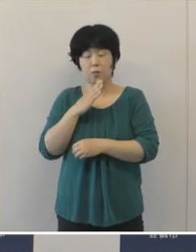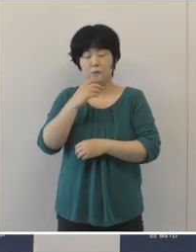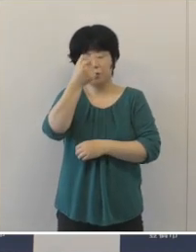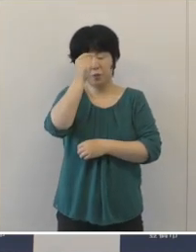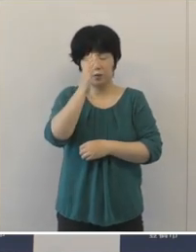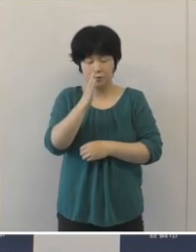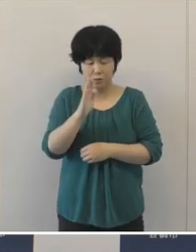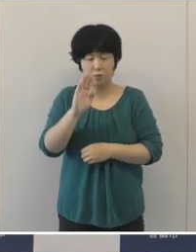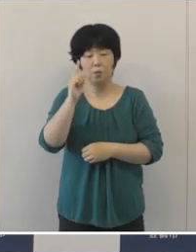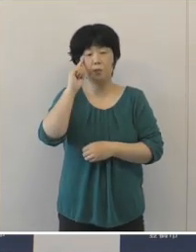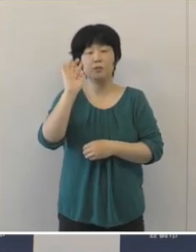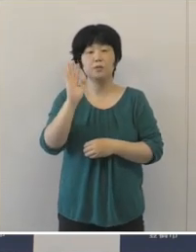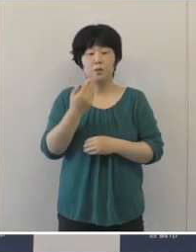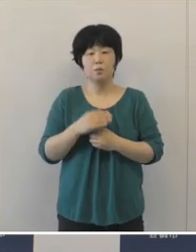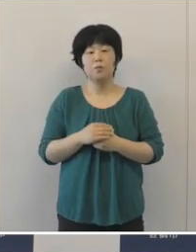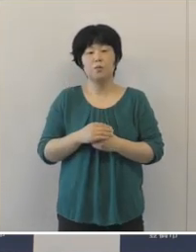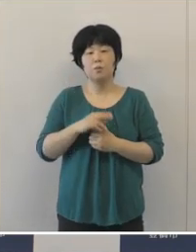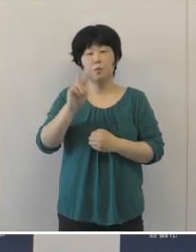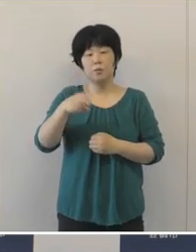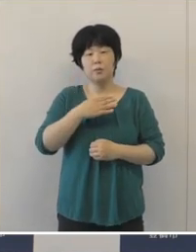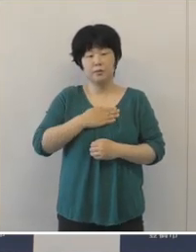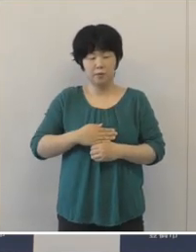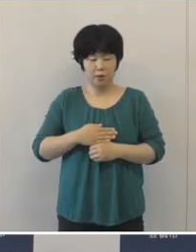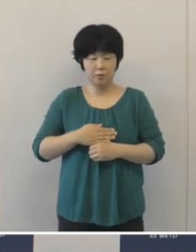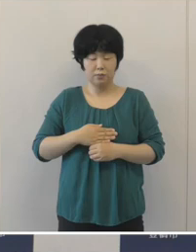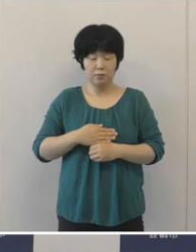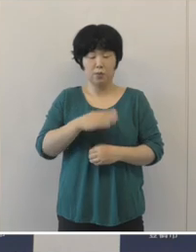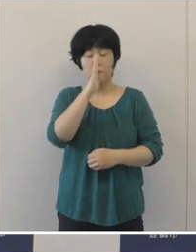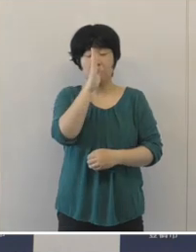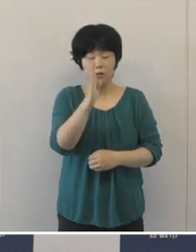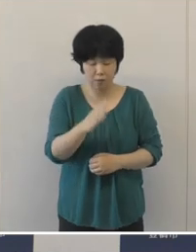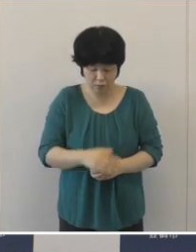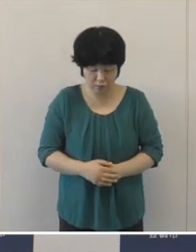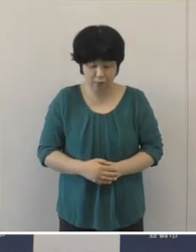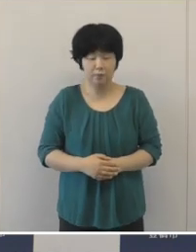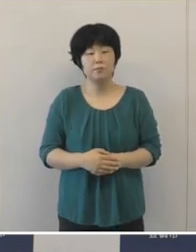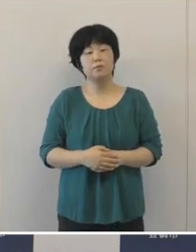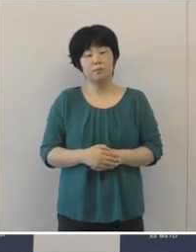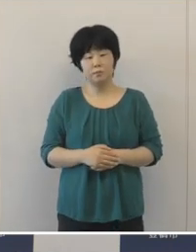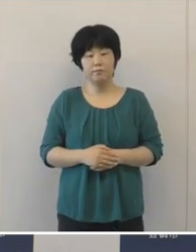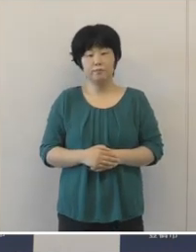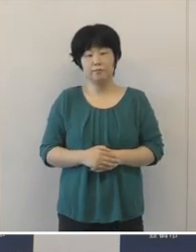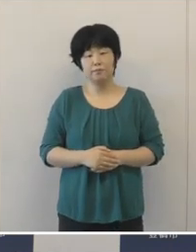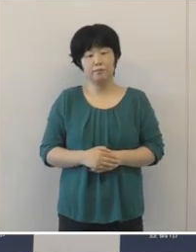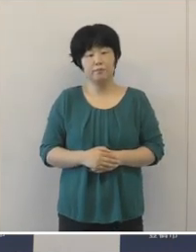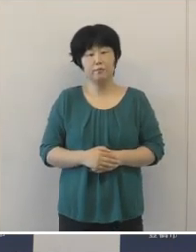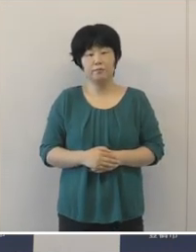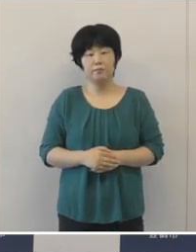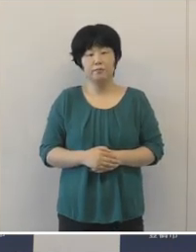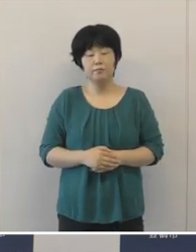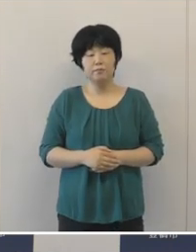誠に申し訳ないと思いますがご理解 いただきますようよろしくお願いしたいと思います。